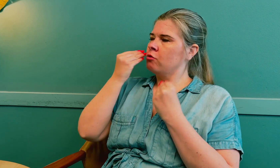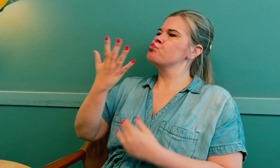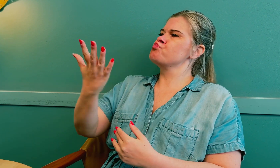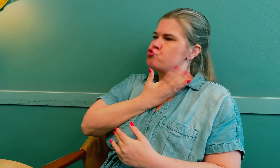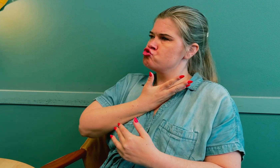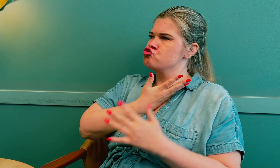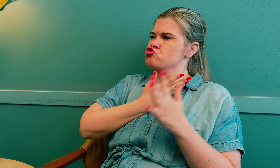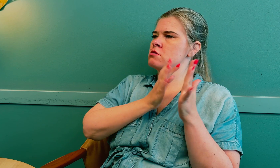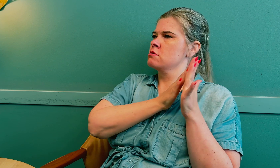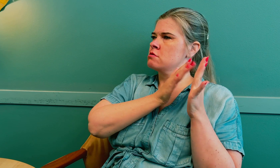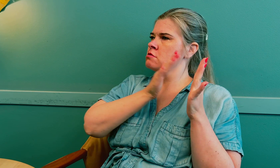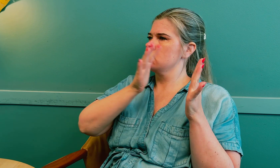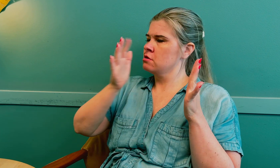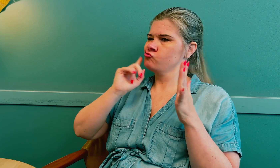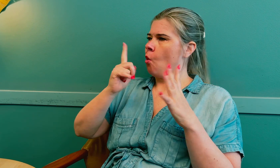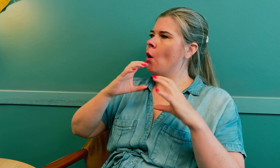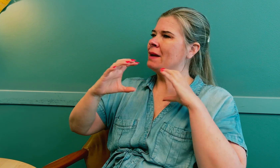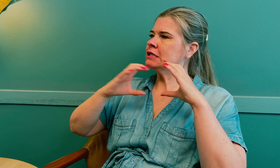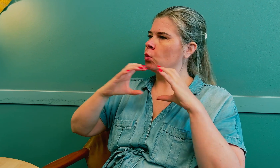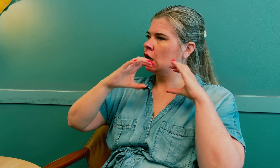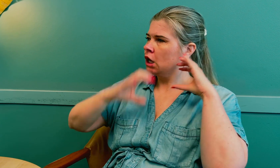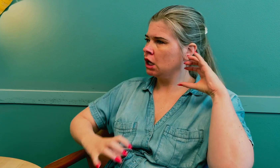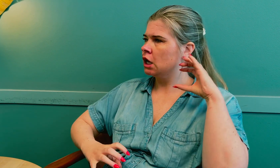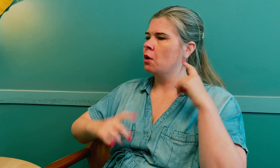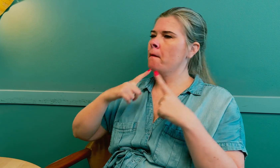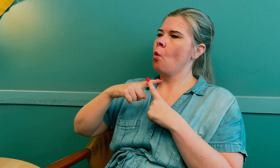Jeg lærte mye av det. Det tok lang tid på grunn av kommunikasjonssvikt.